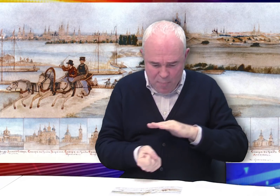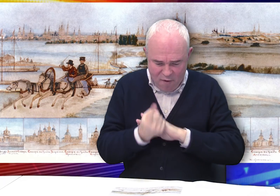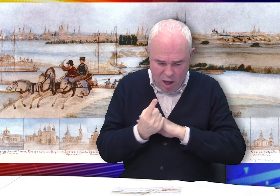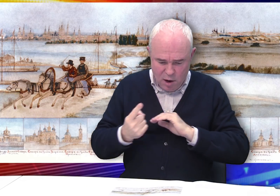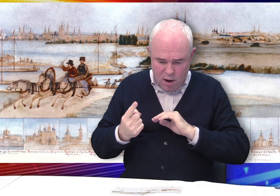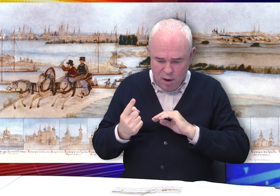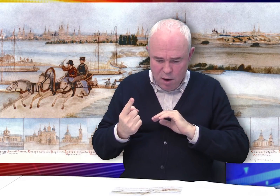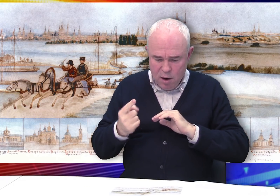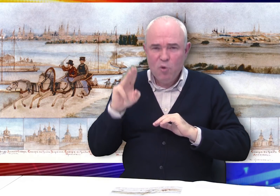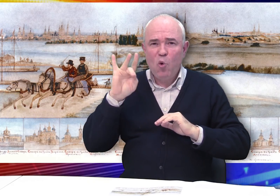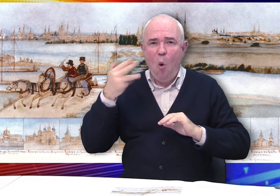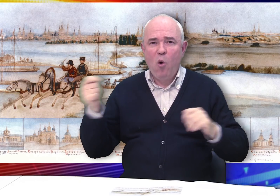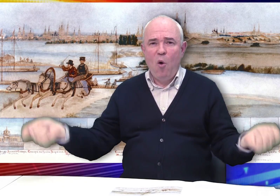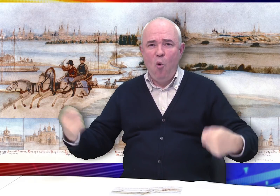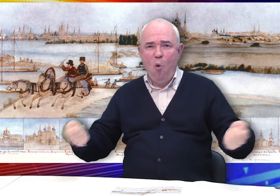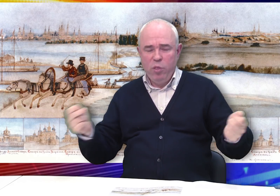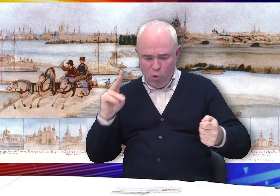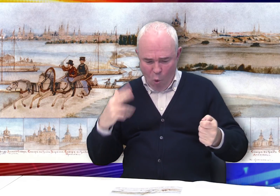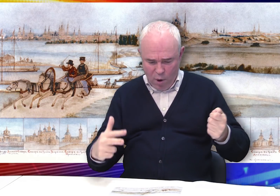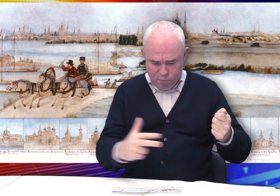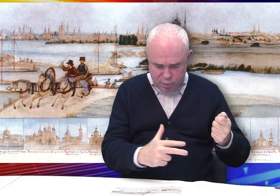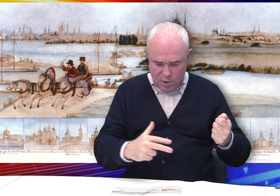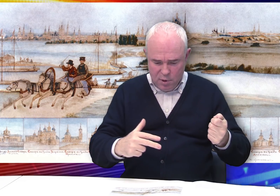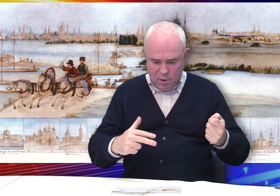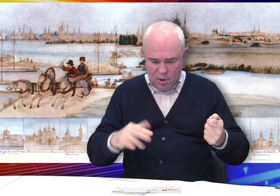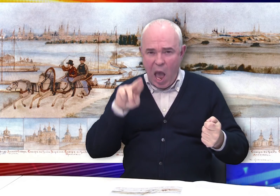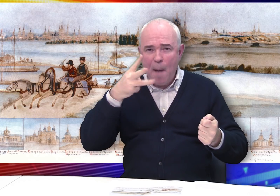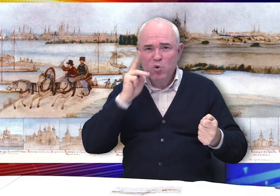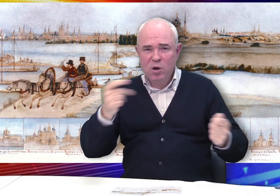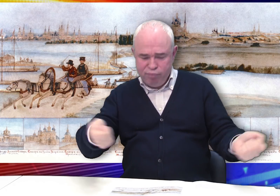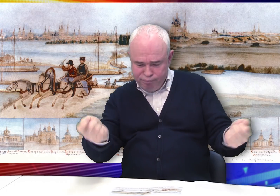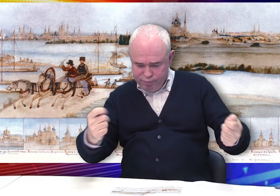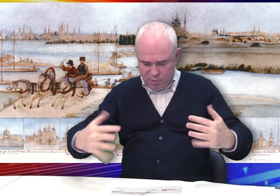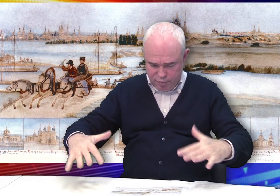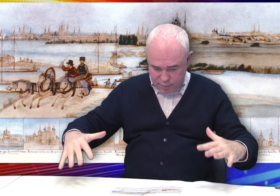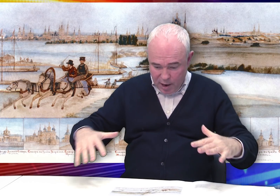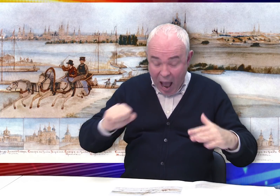На переднем плане изображена тройка, ямщик в ней...